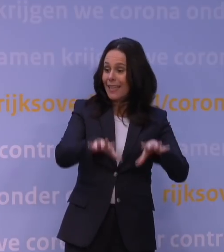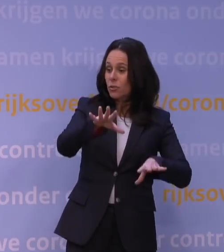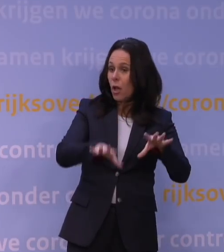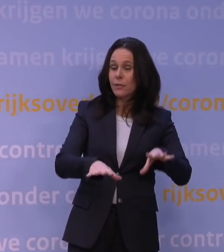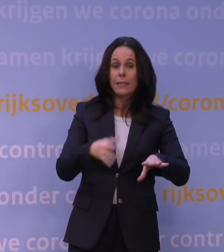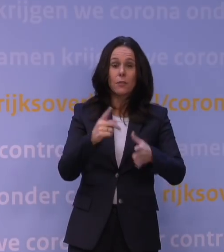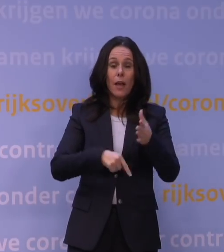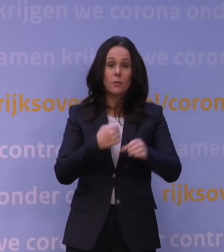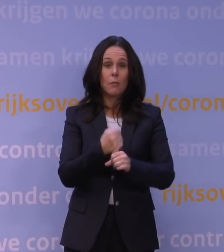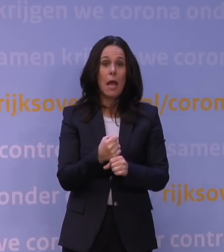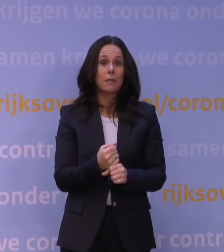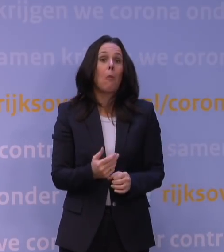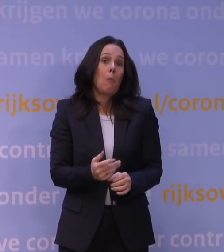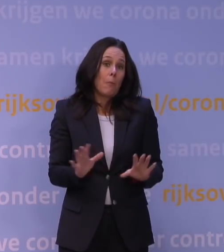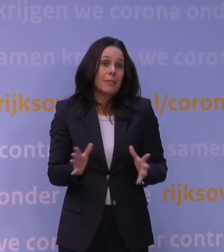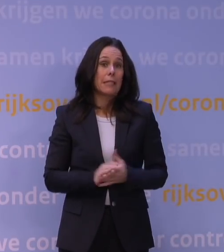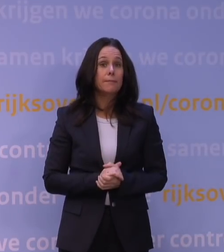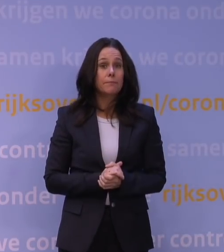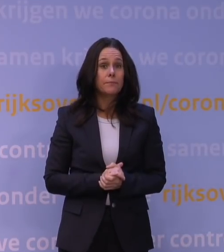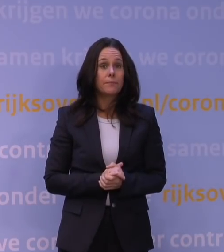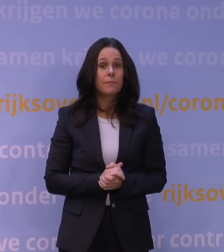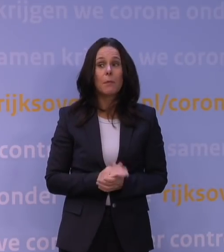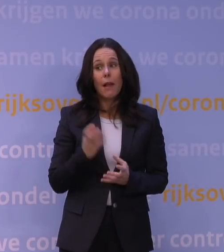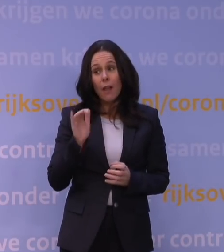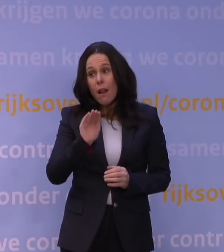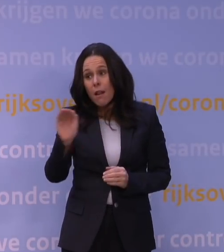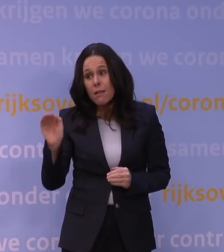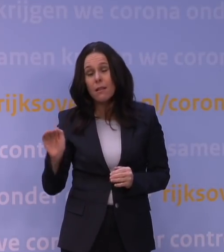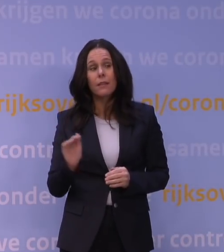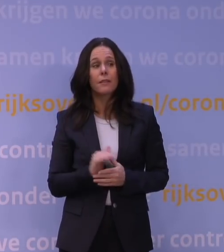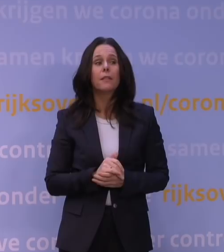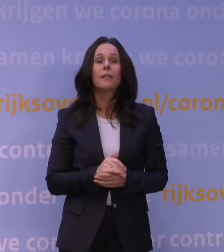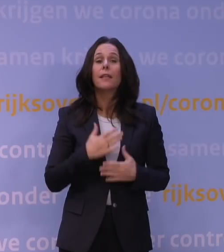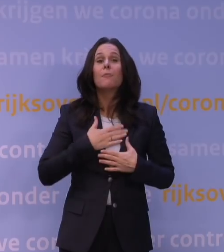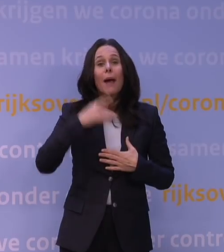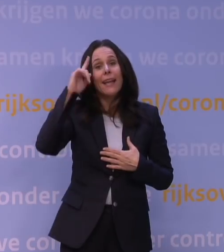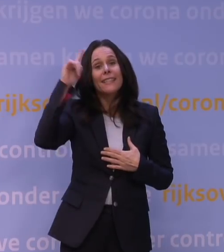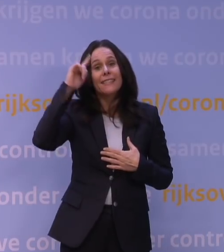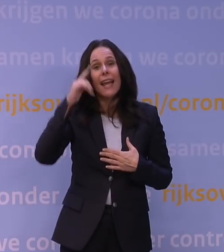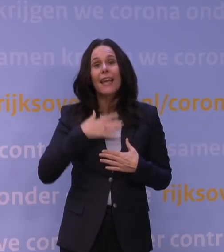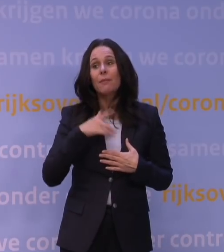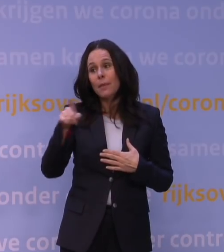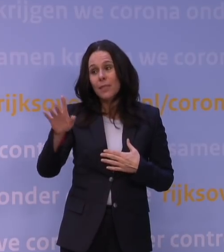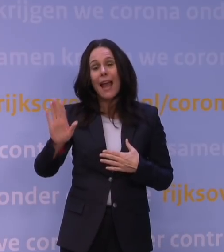Dat kan, maar ik wil u wel herinneren dat je natuurlijk toch moet, naar mijn idee althans hoor, u zult daar een eigen mening over hebben,